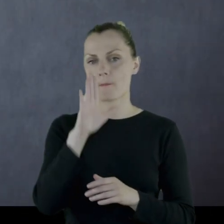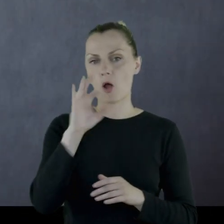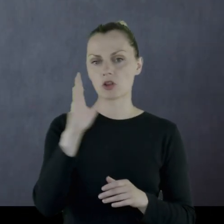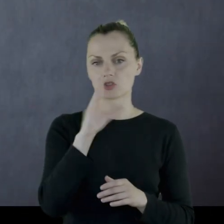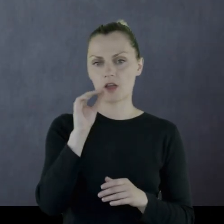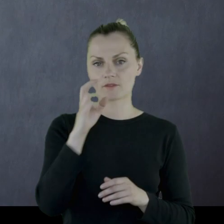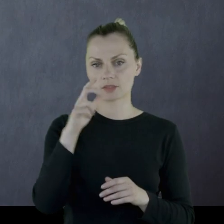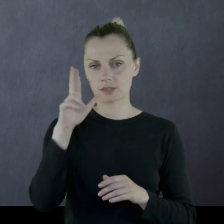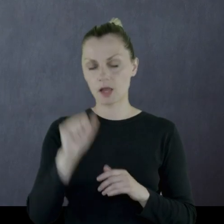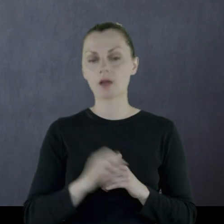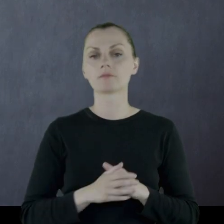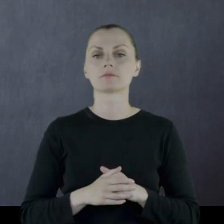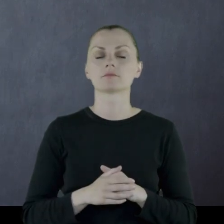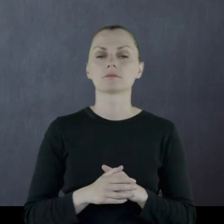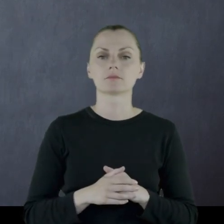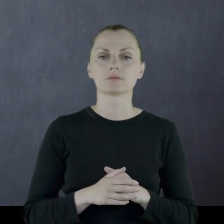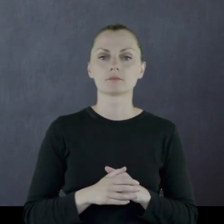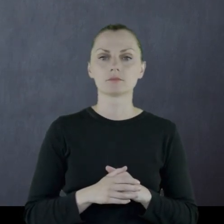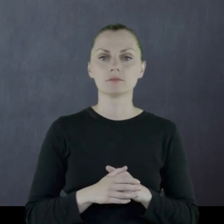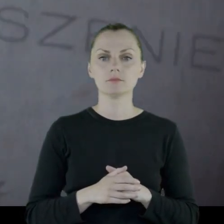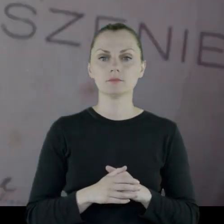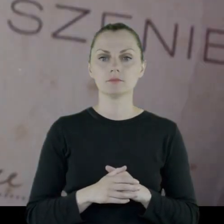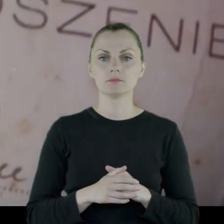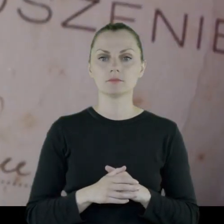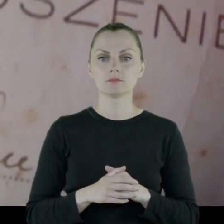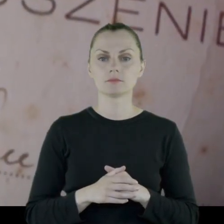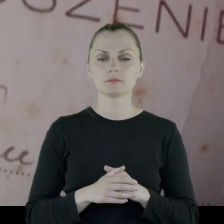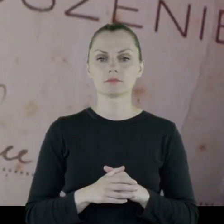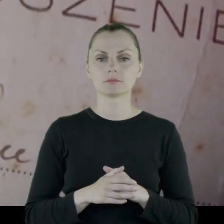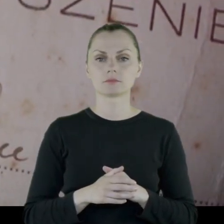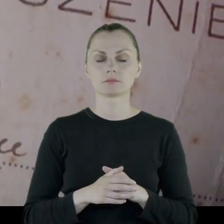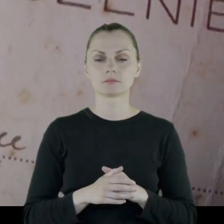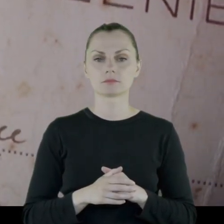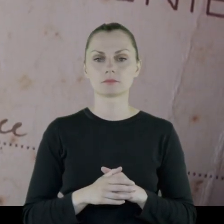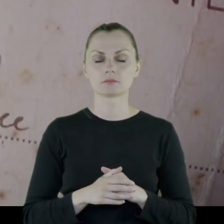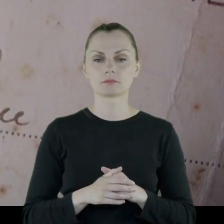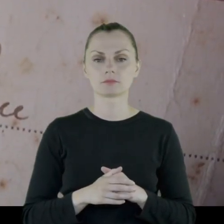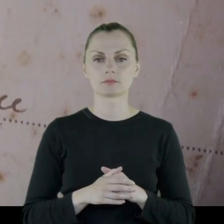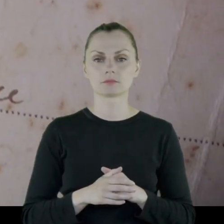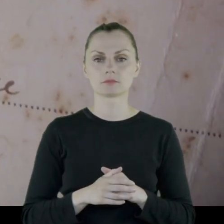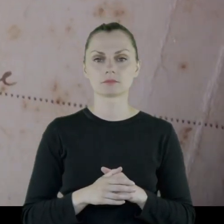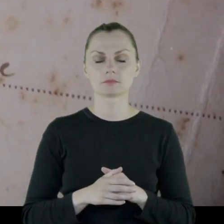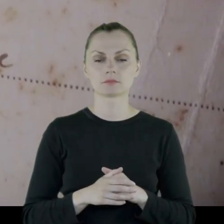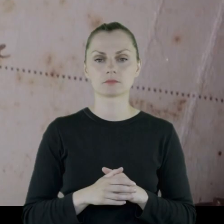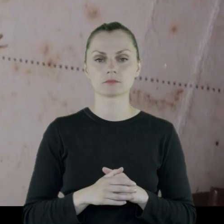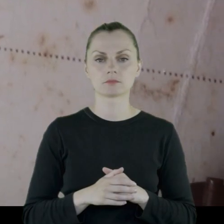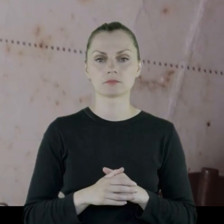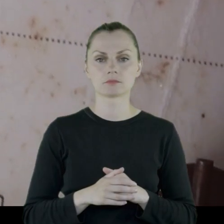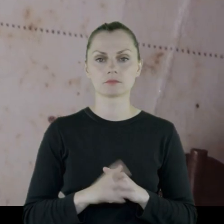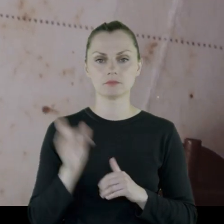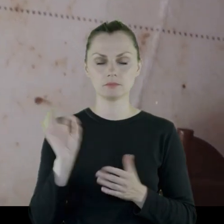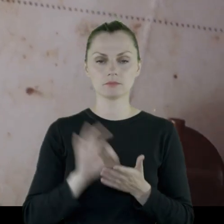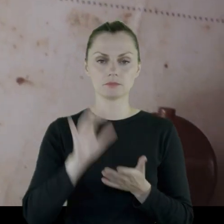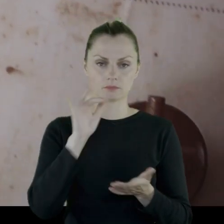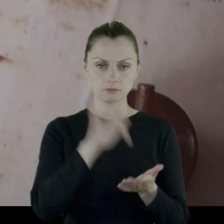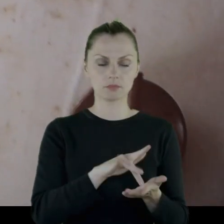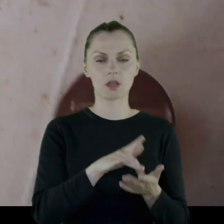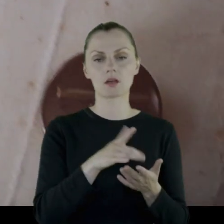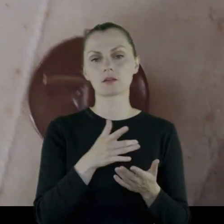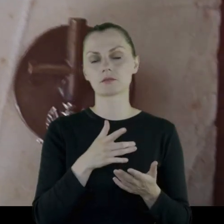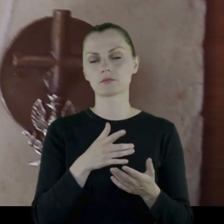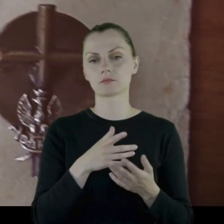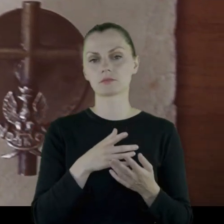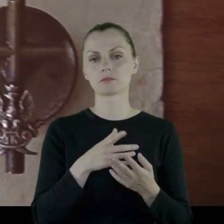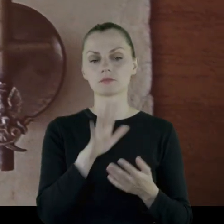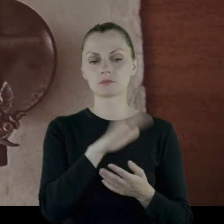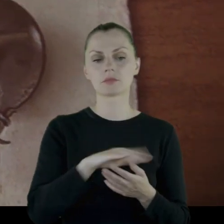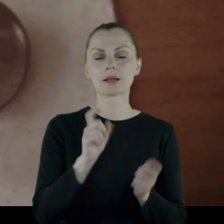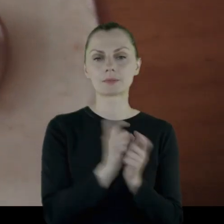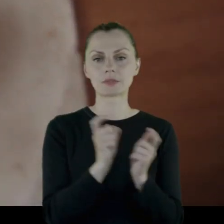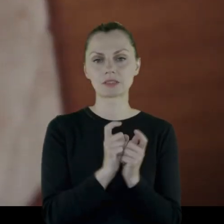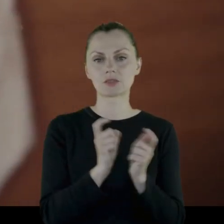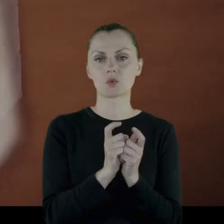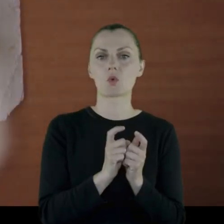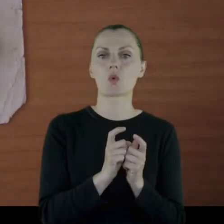Jego zastaje w okolicach Lwowa.